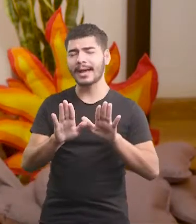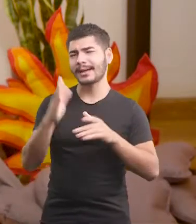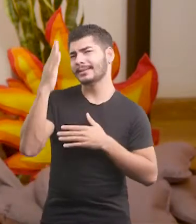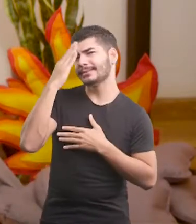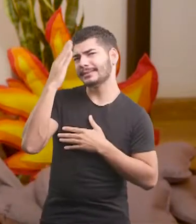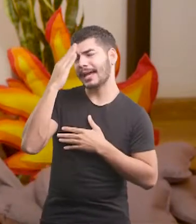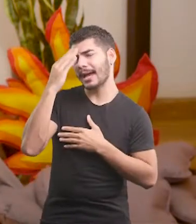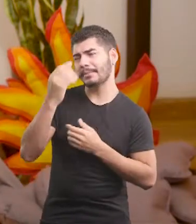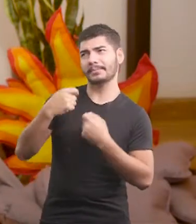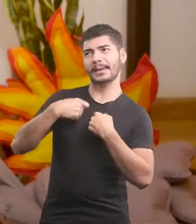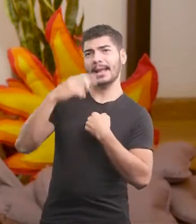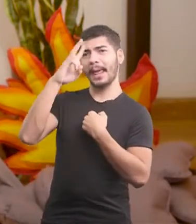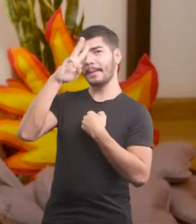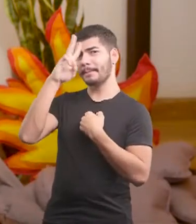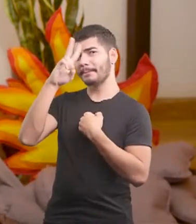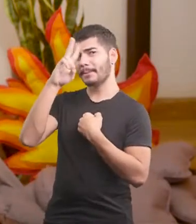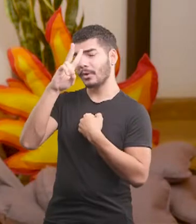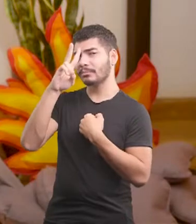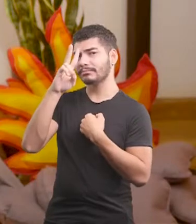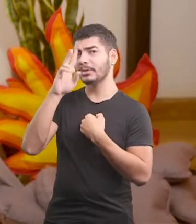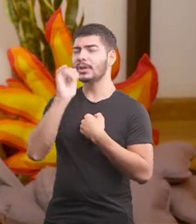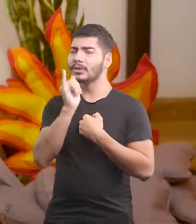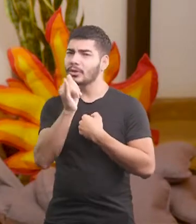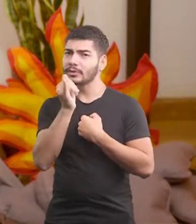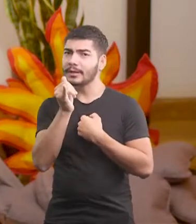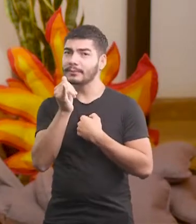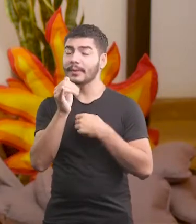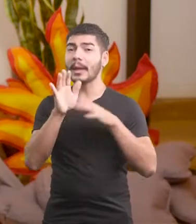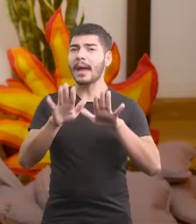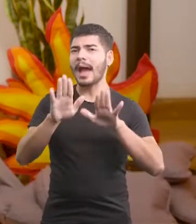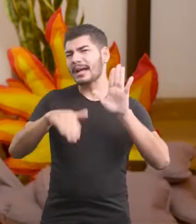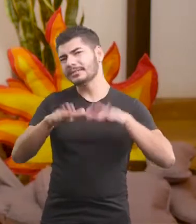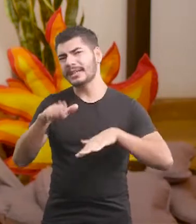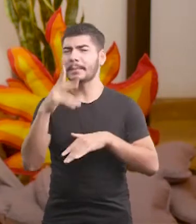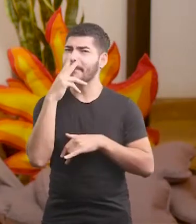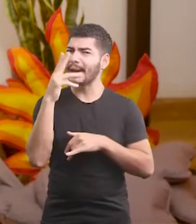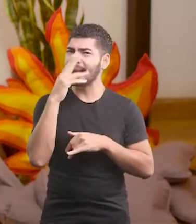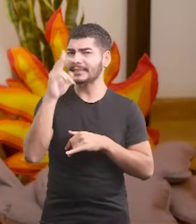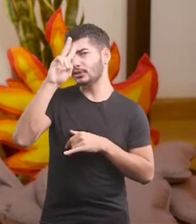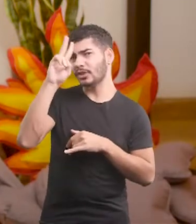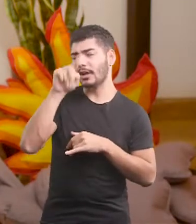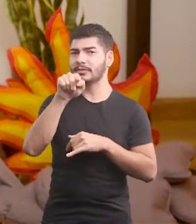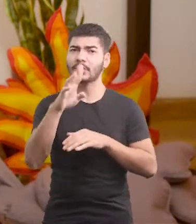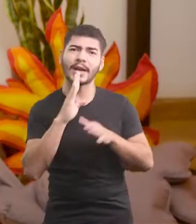Sabe que ele me lembrou uma história que talvez se pareça com outra história que você já conhece.